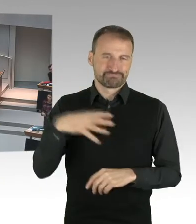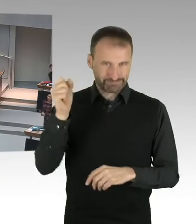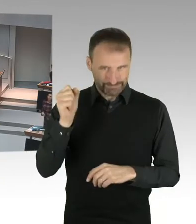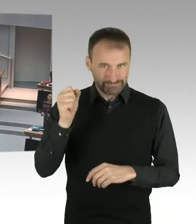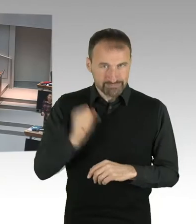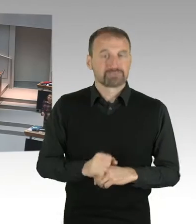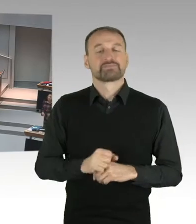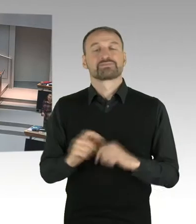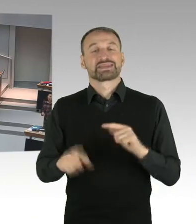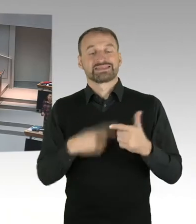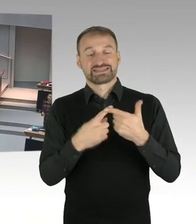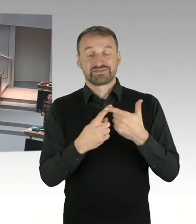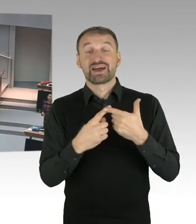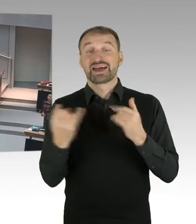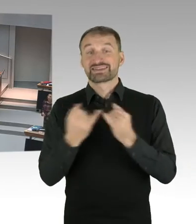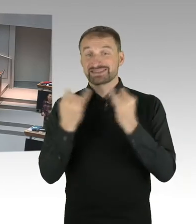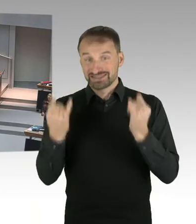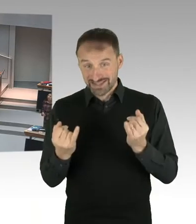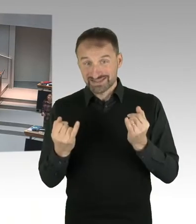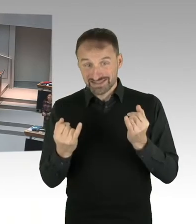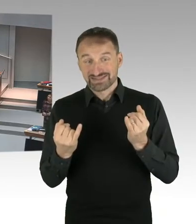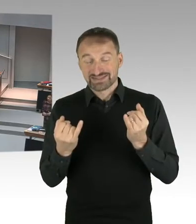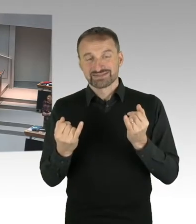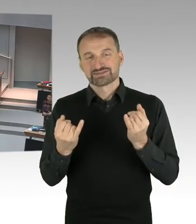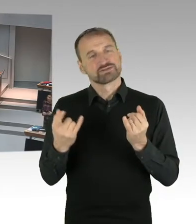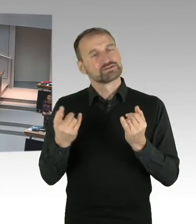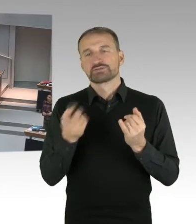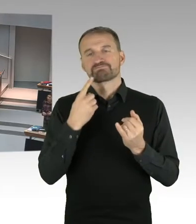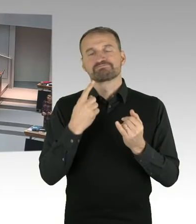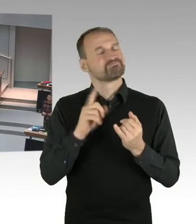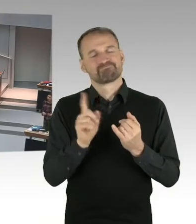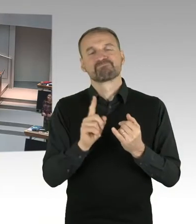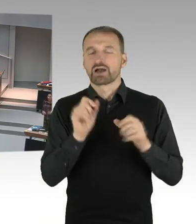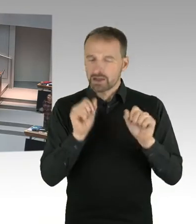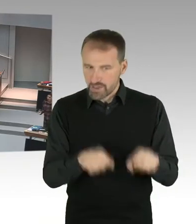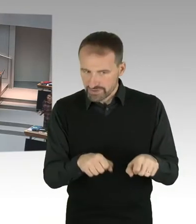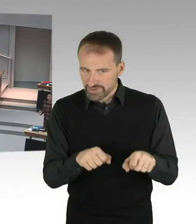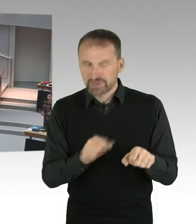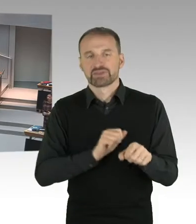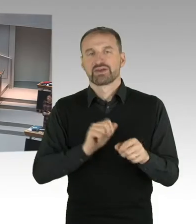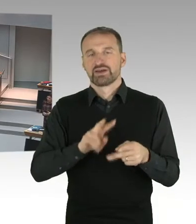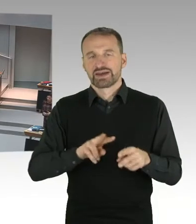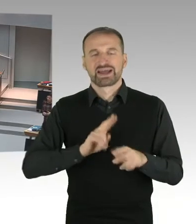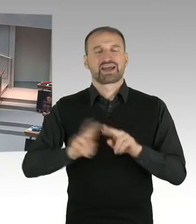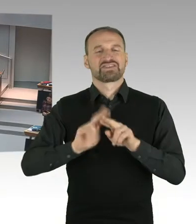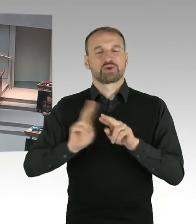Wir befinden uns vor dem Arbeitsgericht. Und es ist üblich, dass man sich sozusagen die Auslegung,